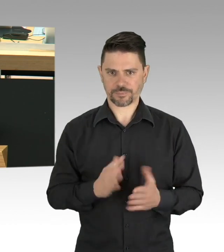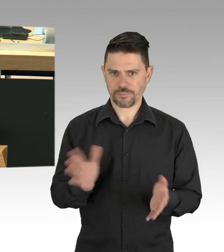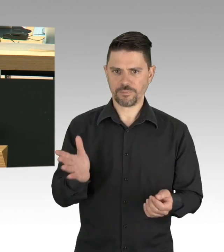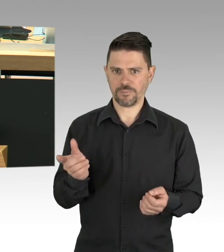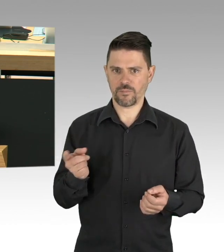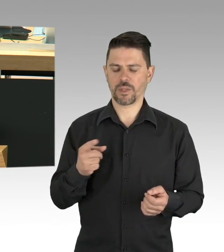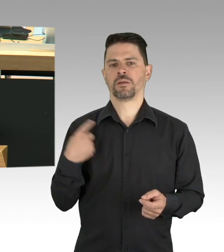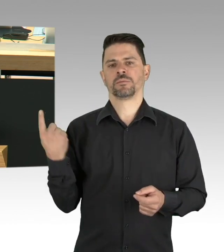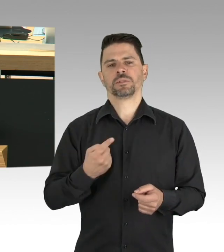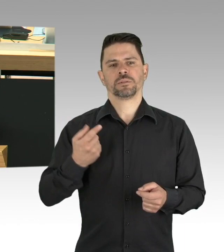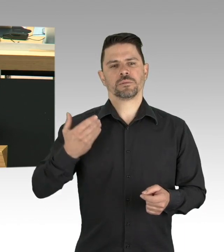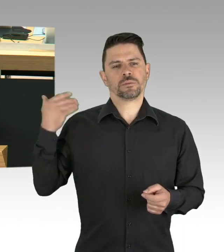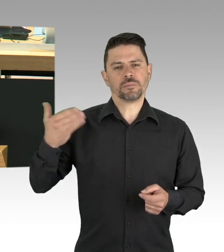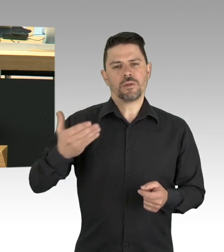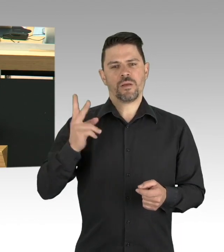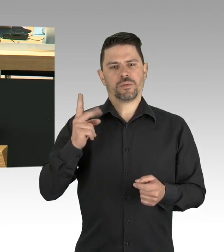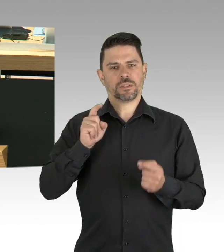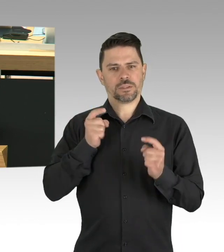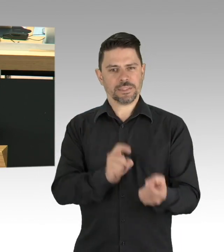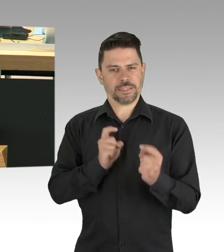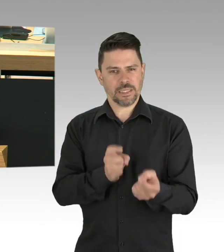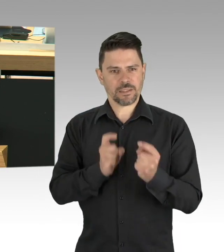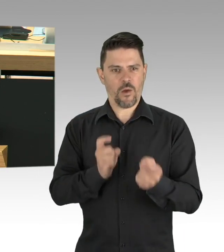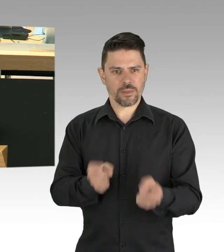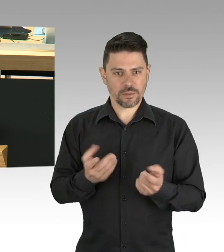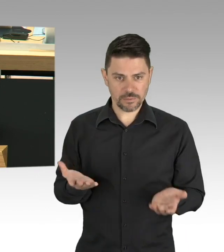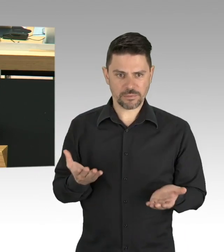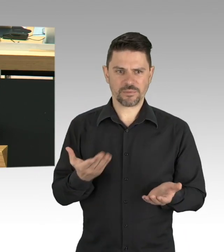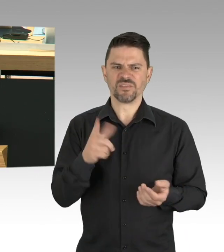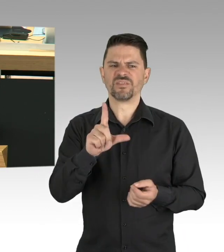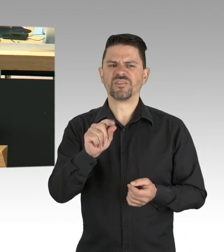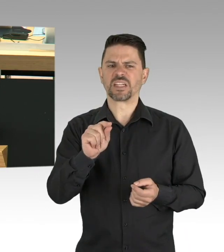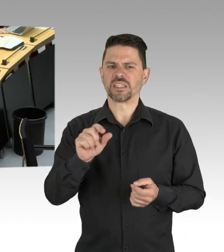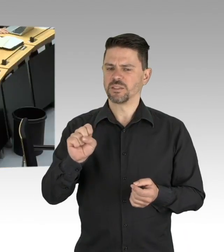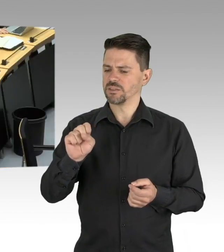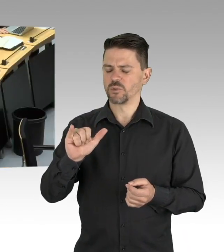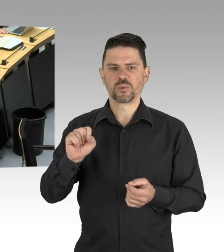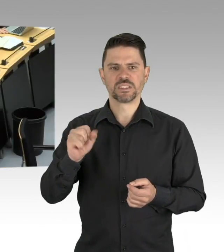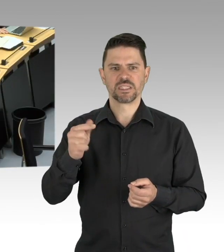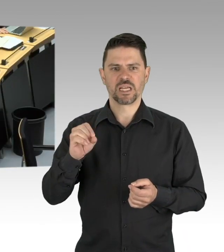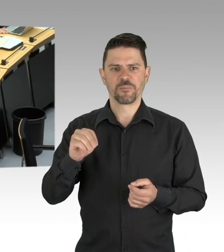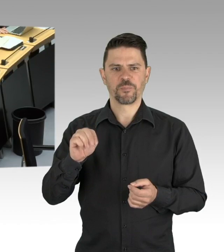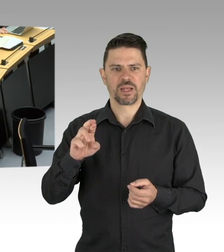der Bevölkerung mit dem Lebensnotwendigen als systemrelevant definiert. Die Aufrechterhaltung der öffentlichen Sicherheit und Ordnung